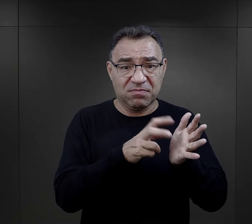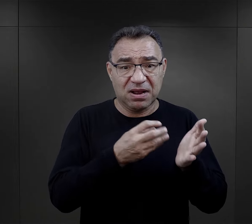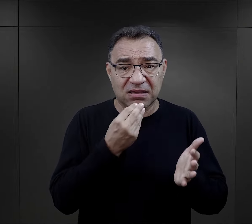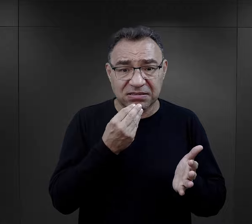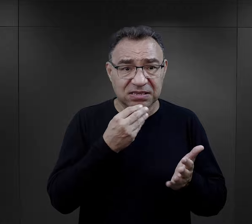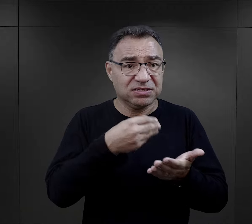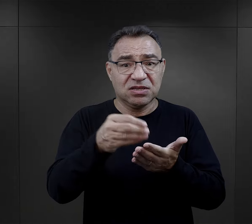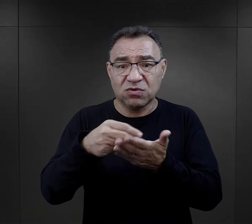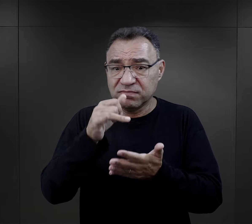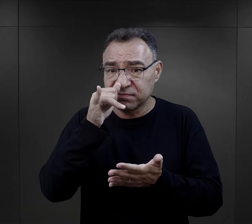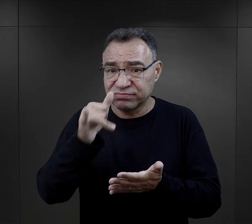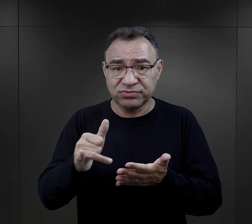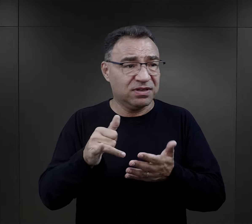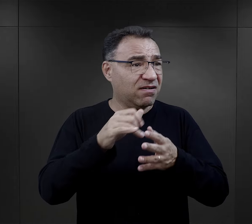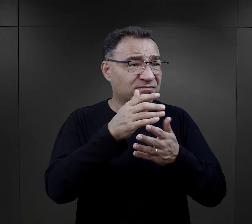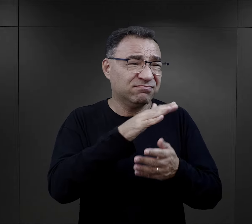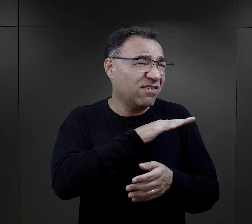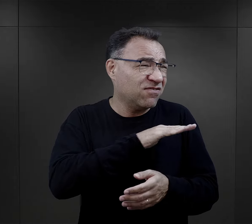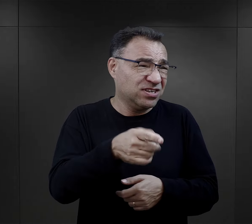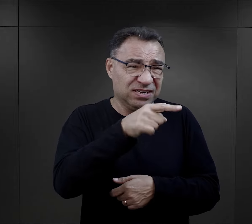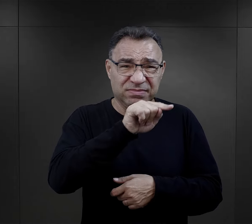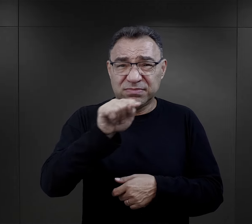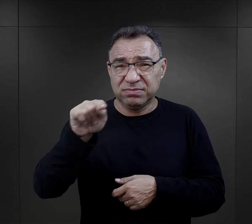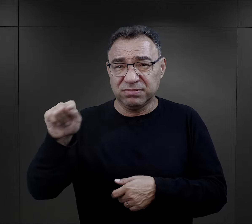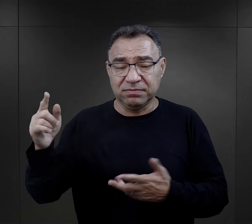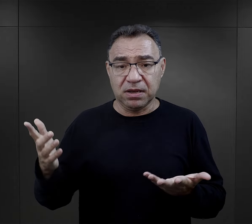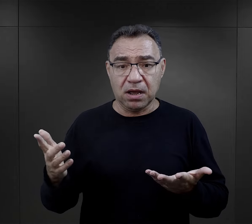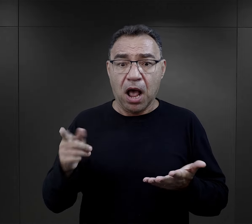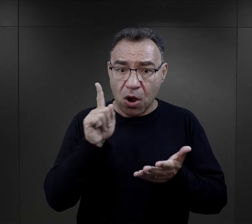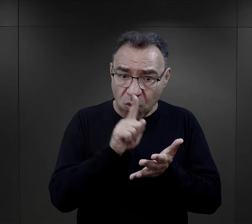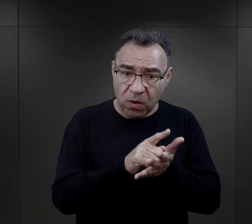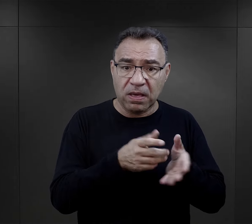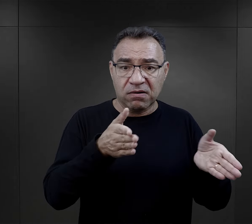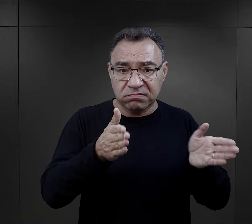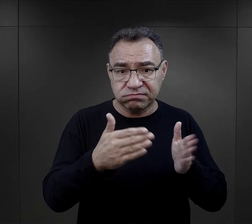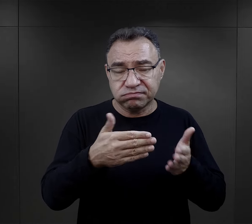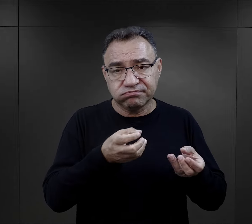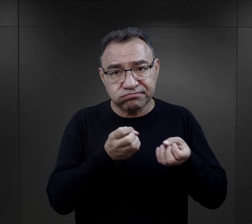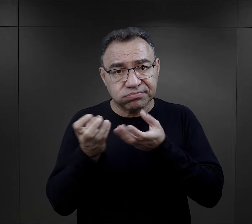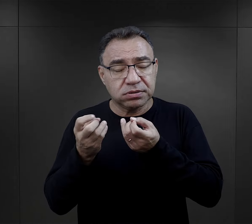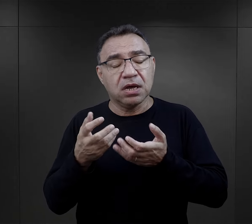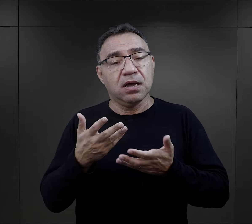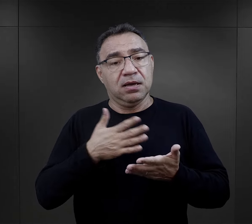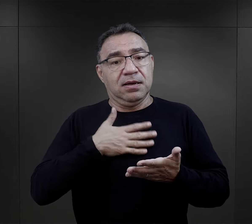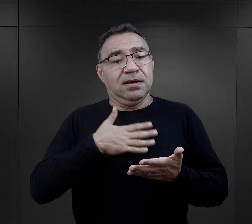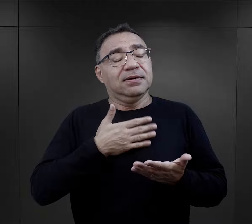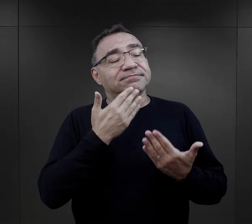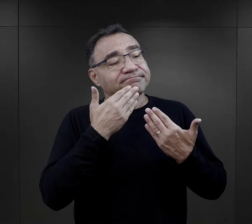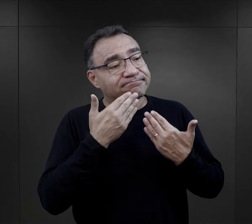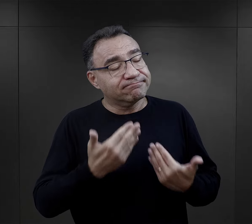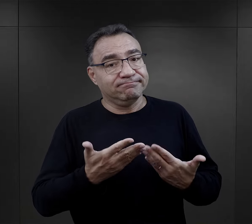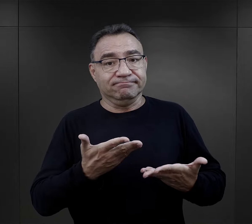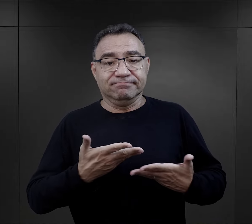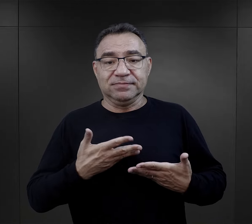braki w żywności, w zakupach żywności były wszechobecne, stąd więźniowie bardzo to doceniali.